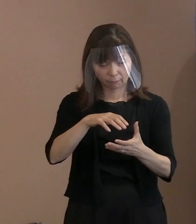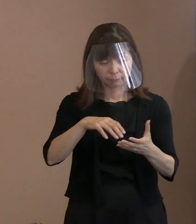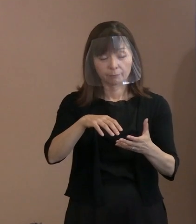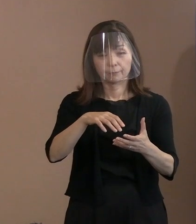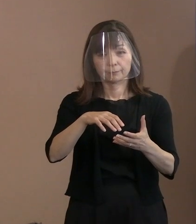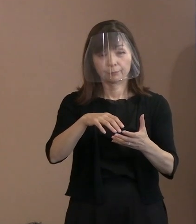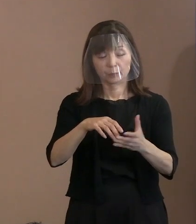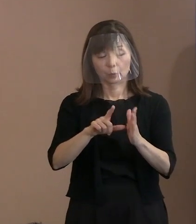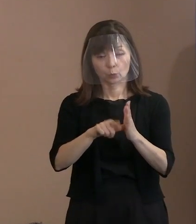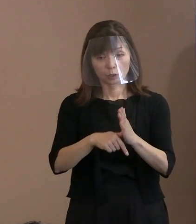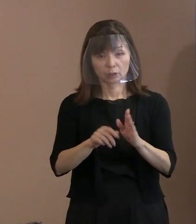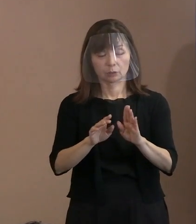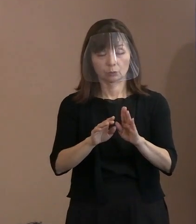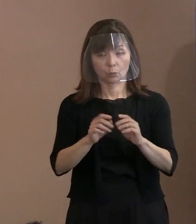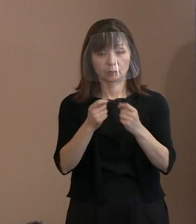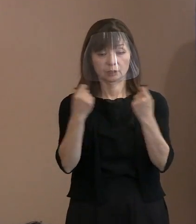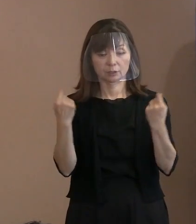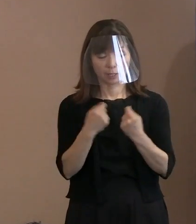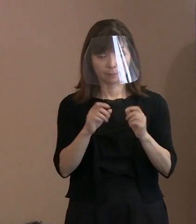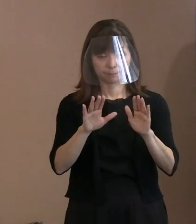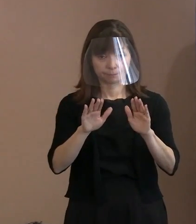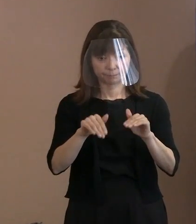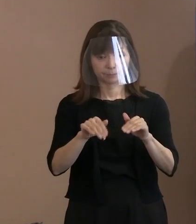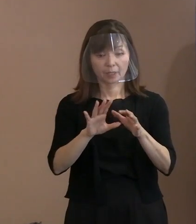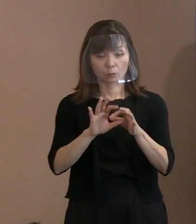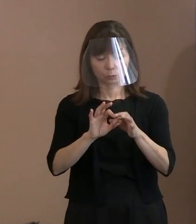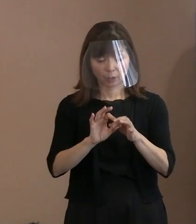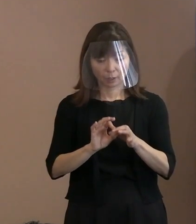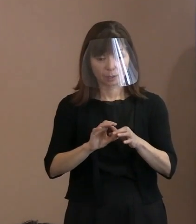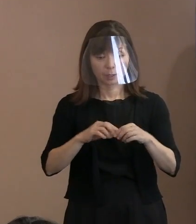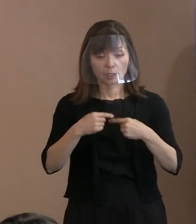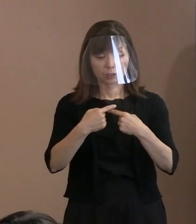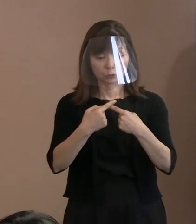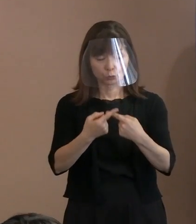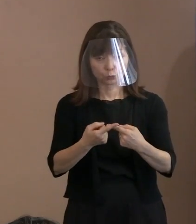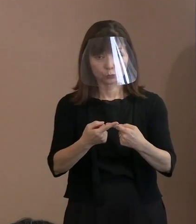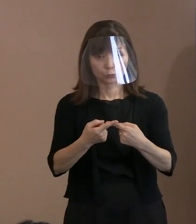入場規制に関してはコロナ対応で やっているところなんですけれども､